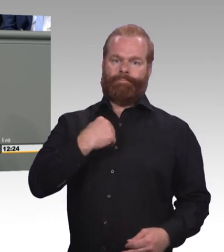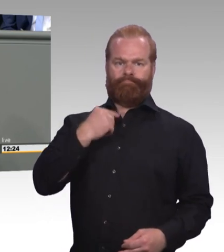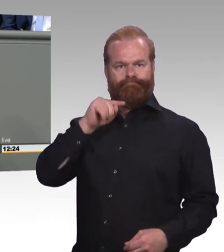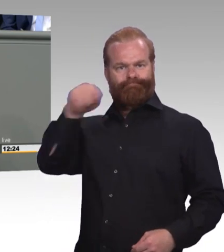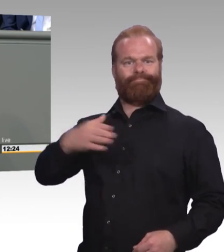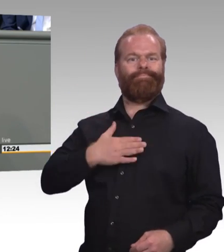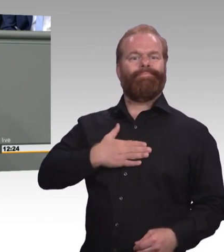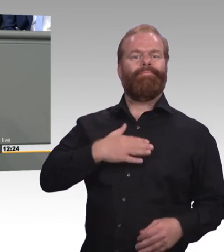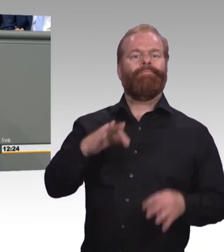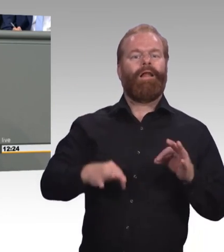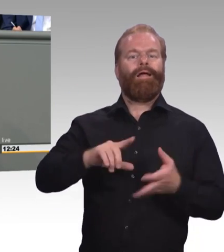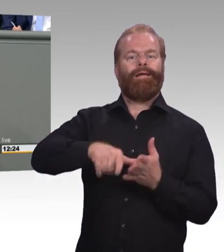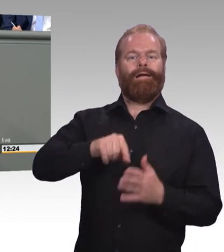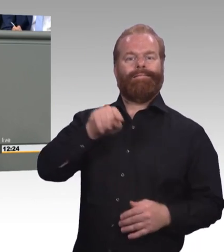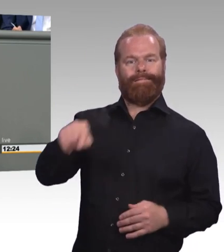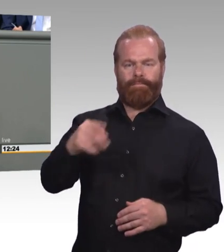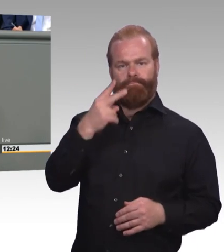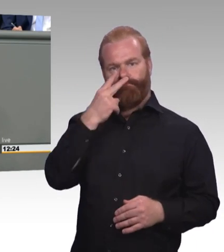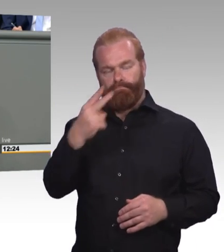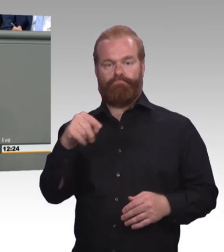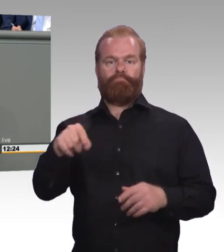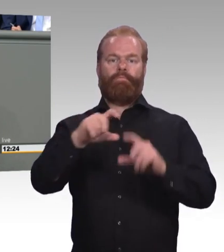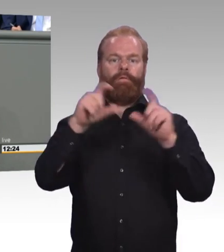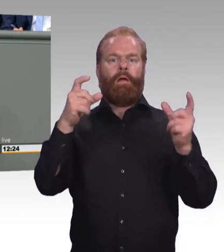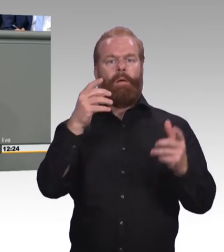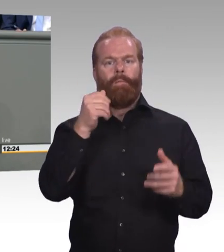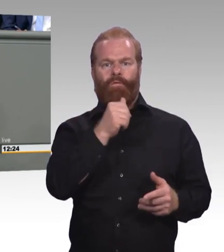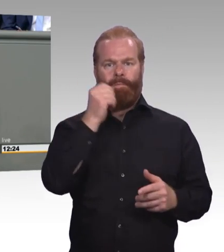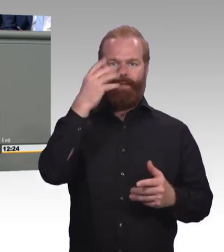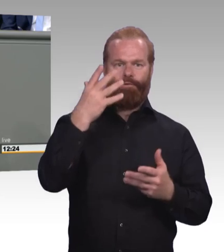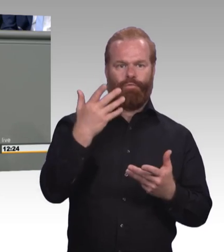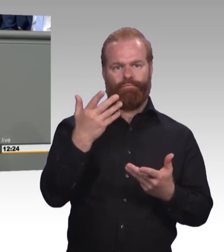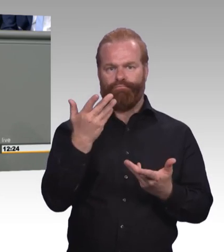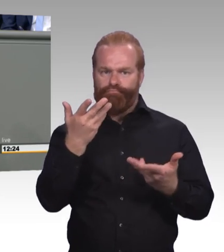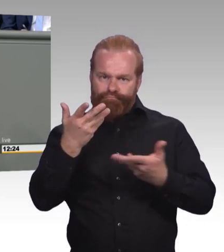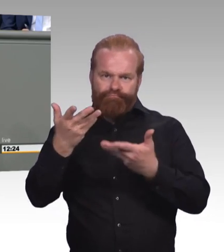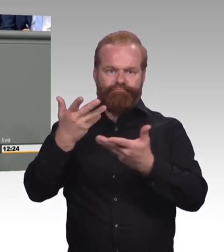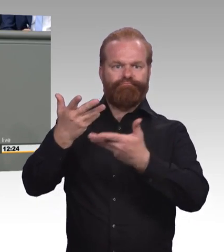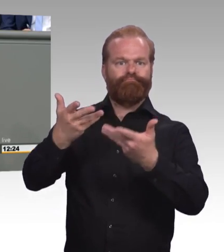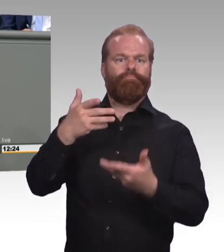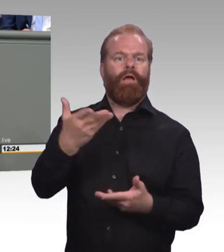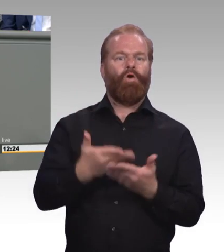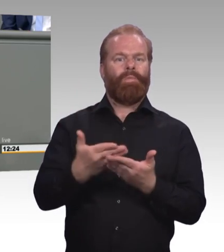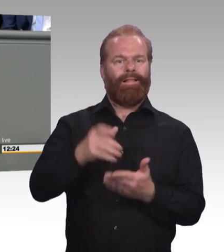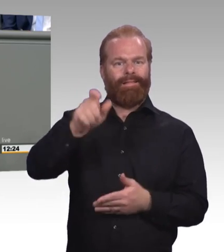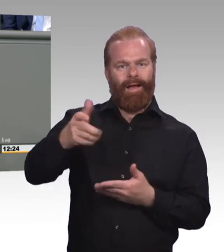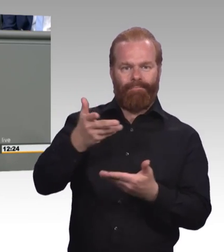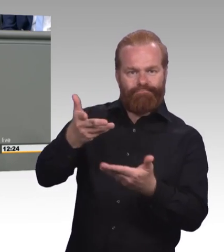mit den Eltern und vor allem mit den jungen Menschen, die noch vor der Berufswahl stehen. Da kommt immer wieder ein und die gleiche Frage auf.